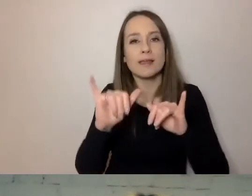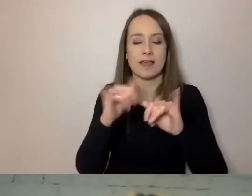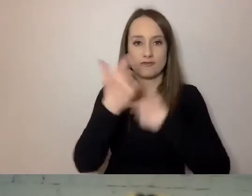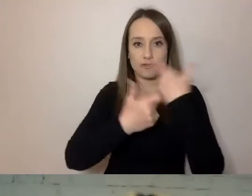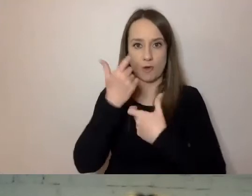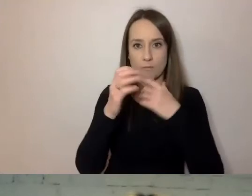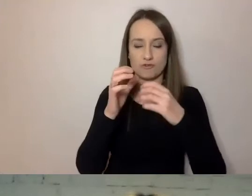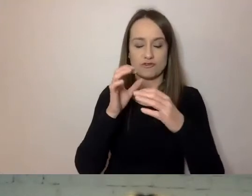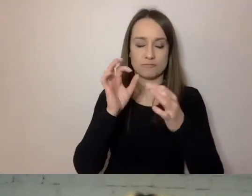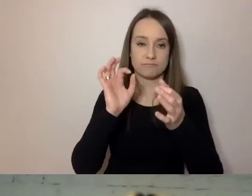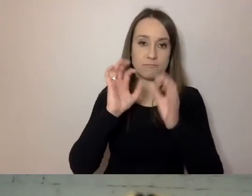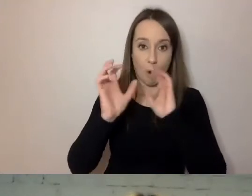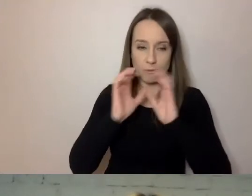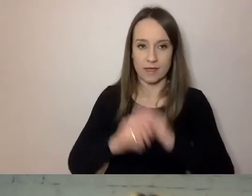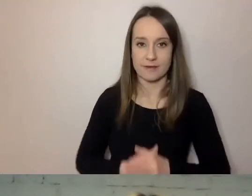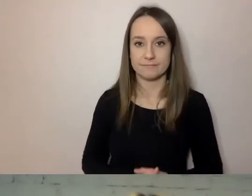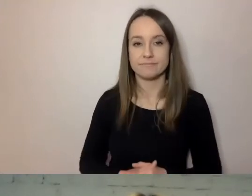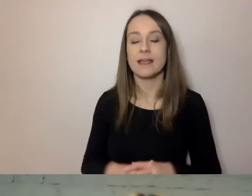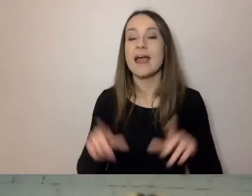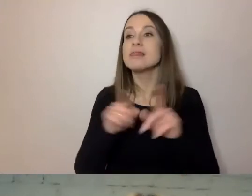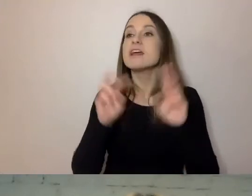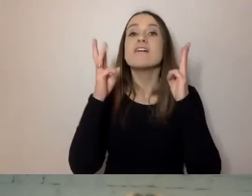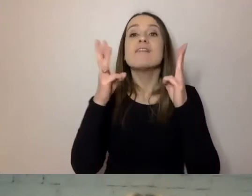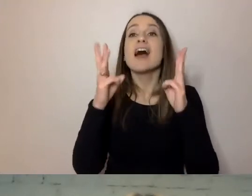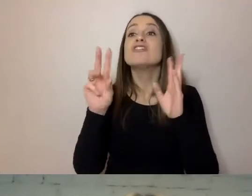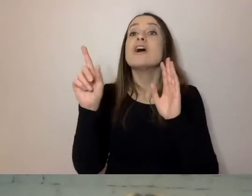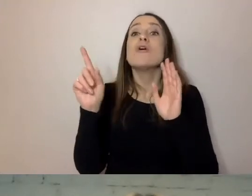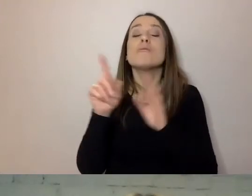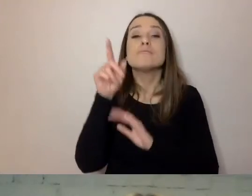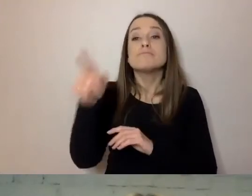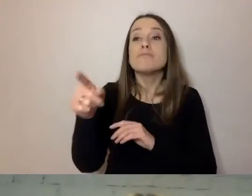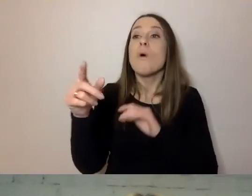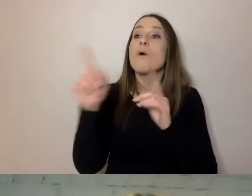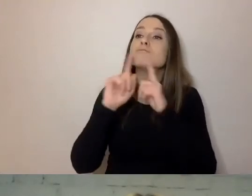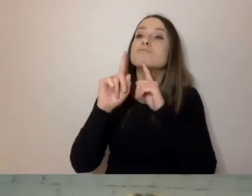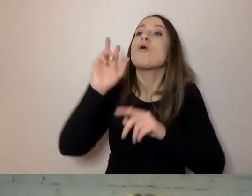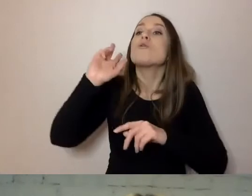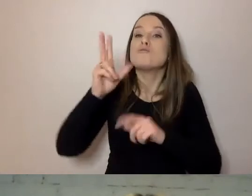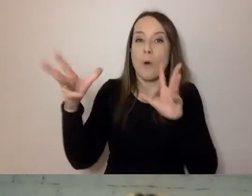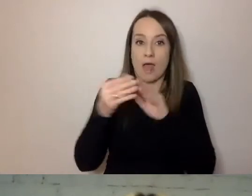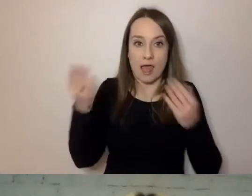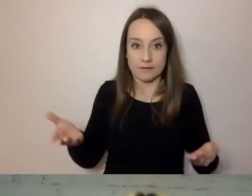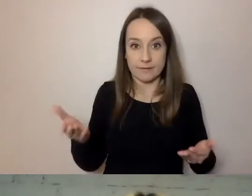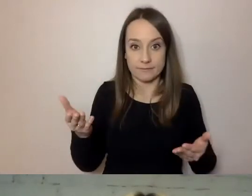Ważne jest to, do kogo mówimy. To jest absolutnie najważniejsze. Nie tylko ze względu na dostępność.